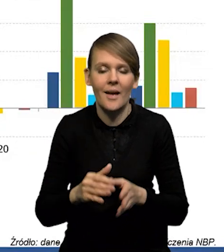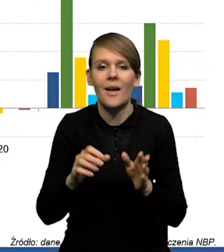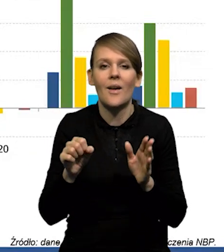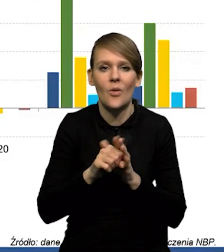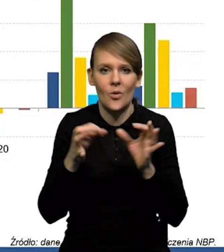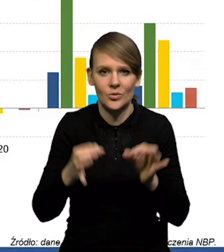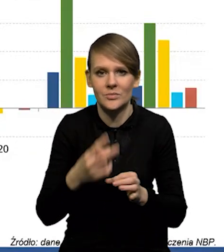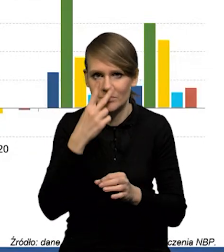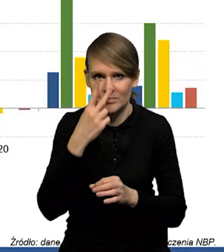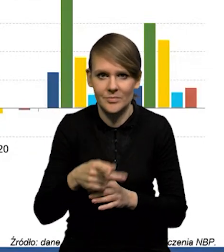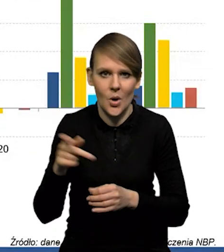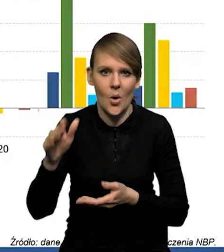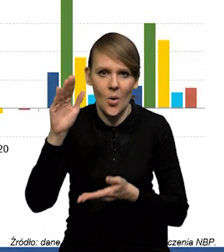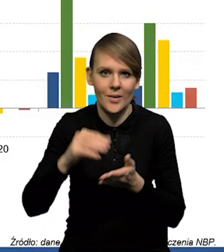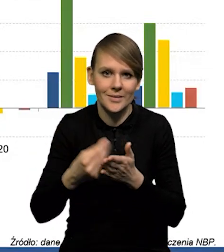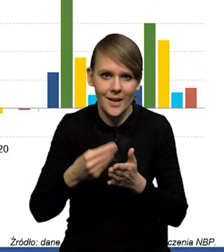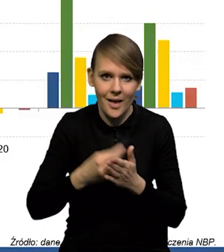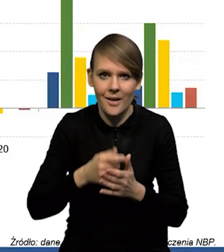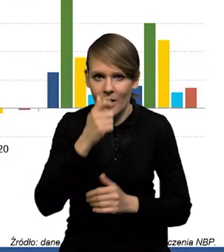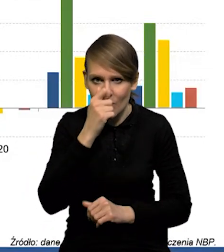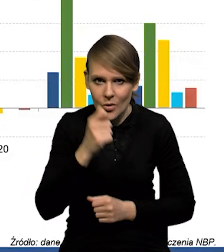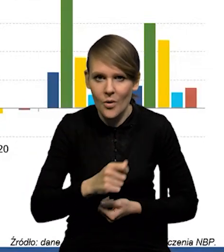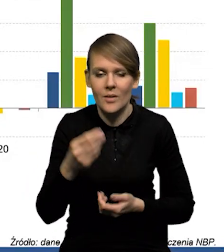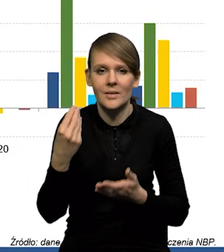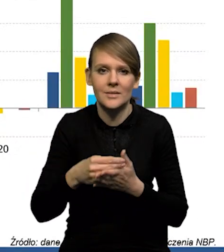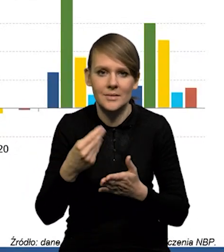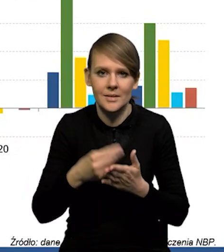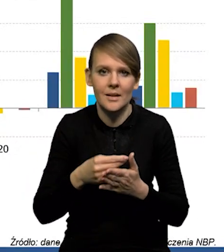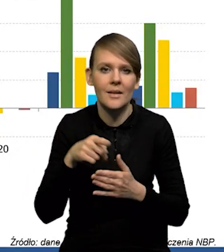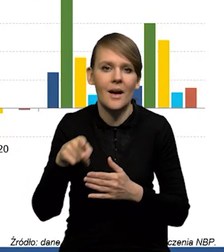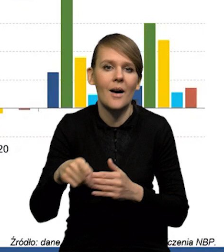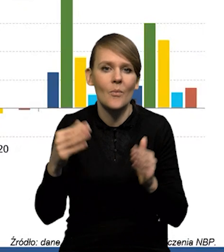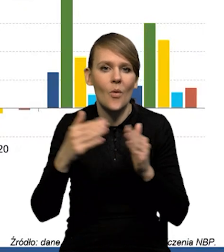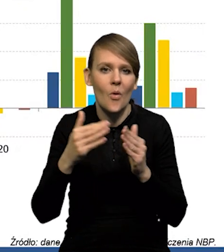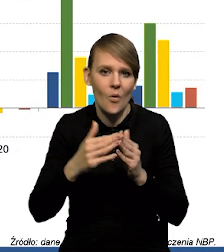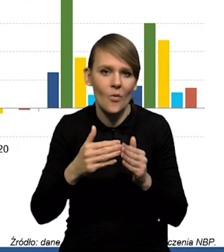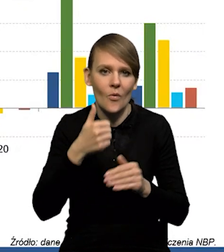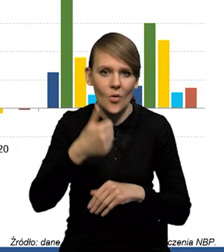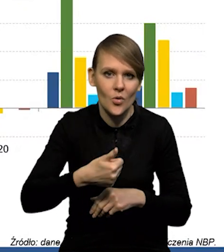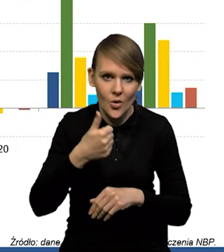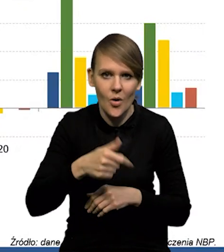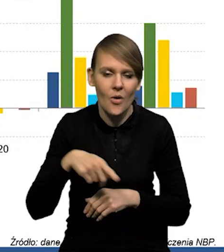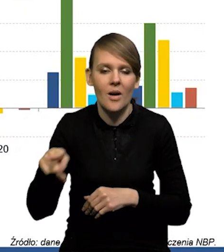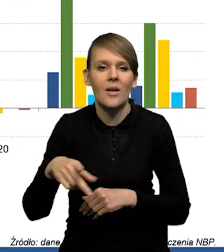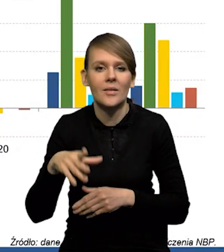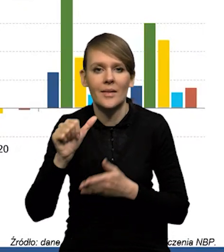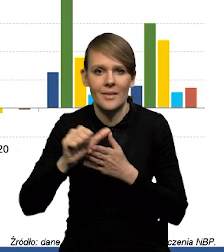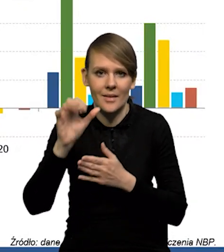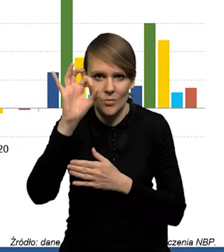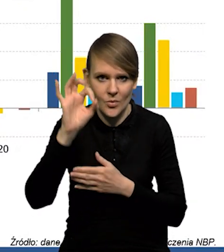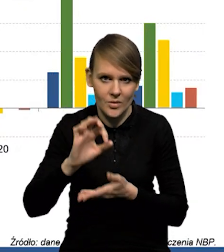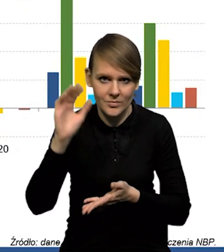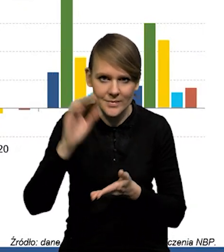No, dzisiaj obserwujemy obniżenie się cen ropy. Ceny ropy w ujęciu rok do roku spadły o 11%.